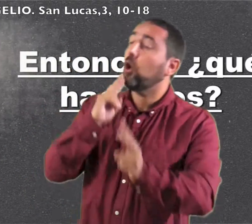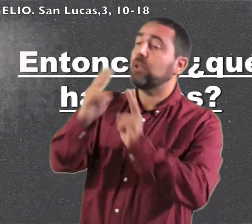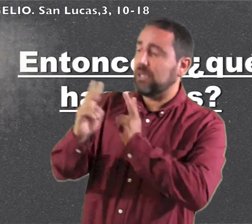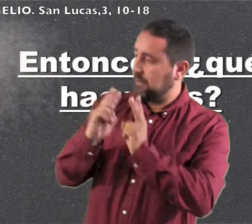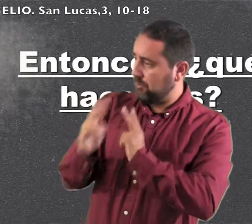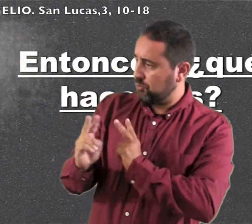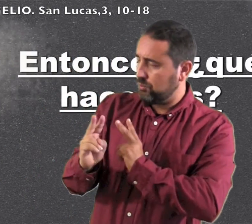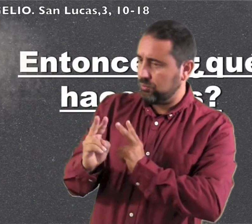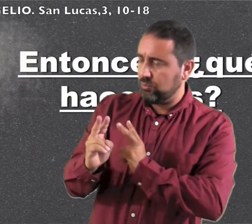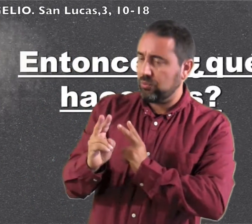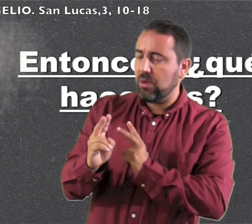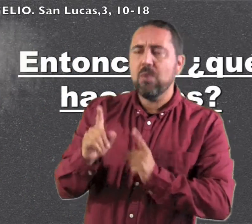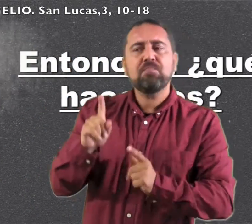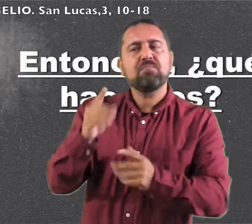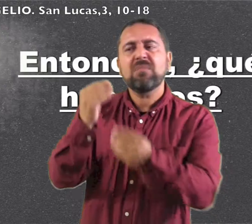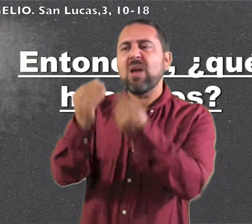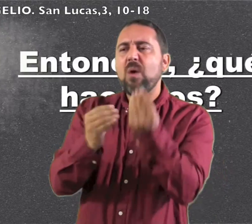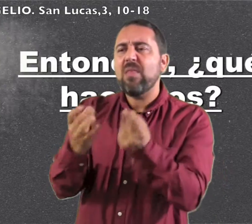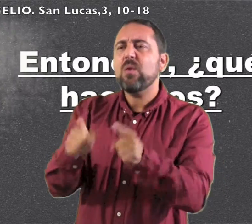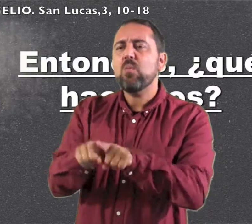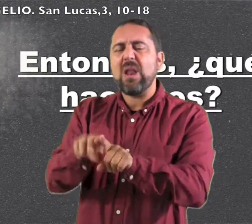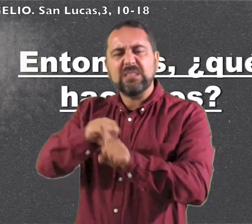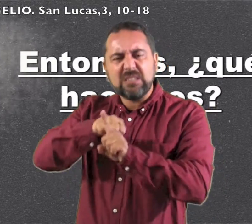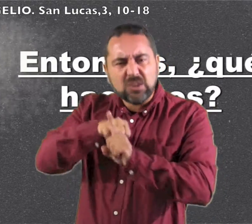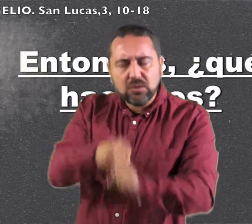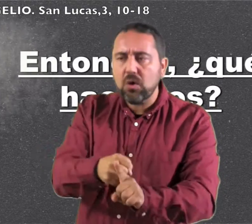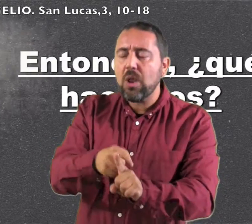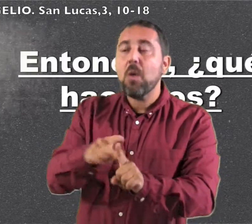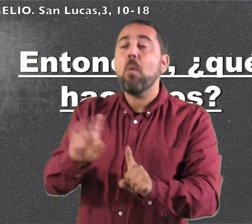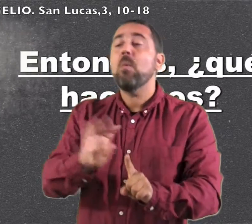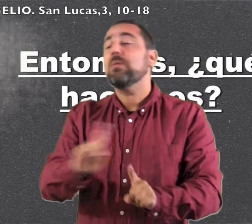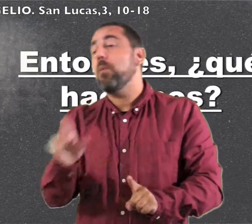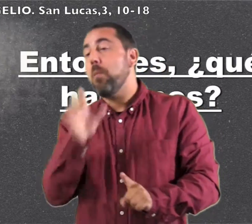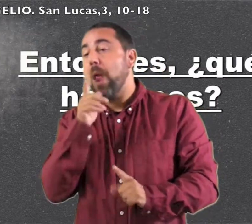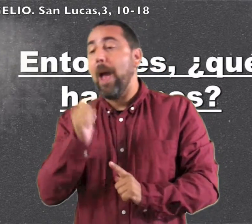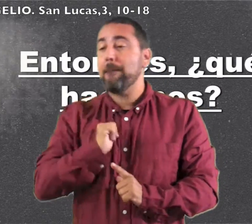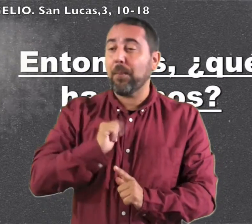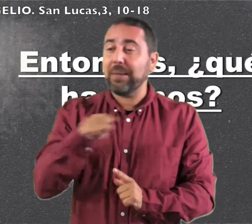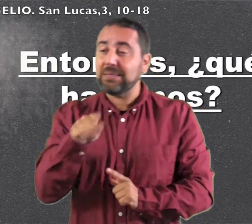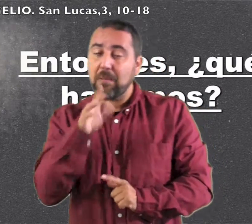Él les contestó: "No hagáis extorsión y ni os aprovechéis de nadie, sino contentaos con la paga"